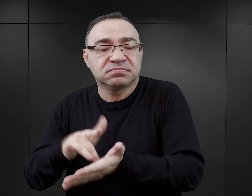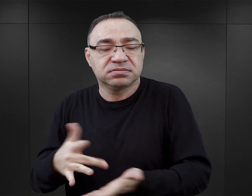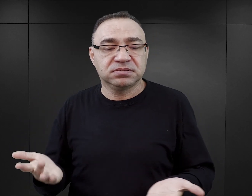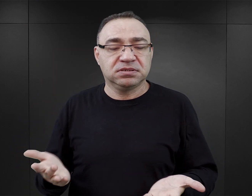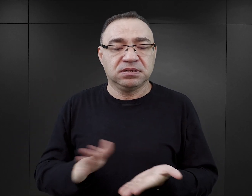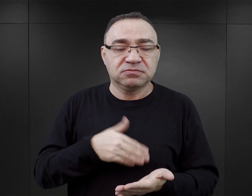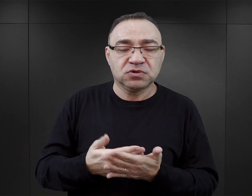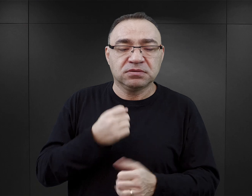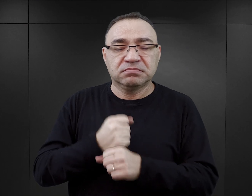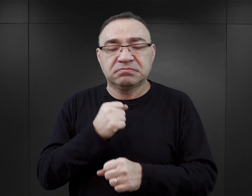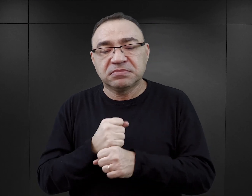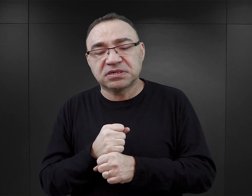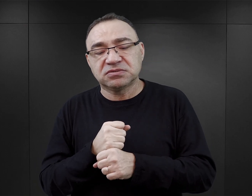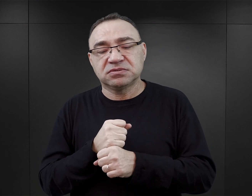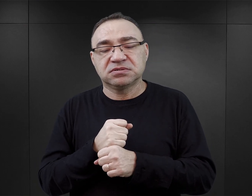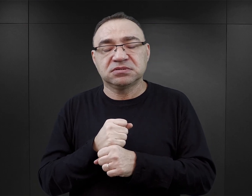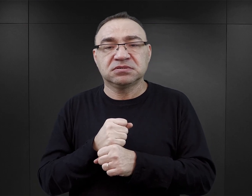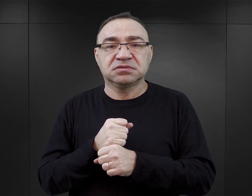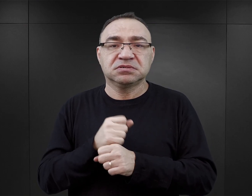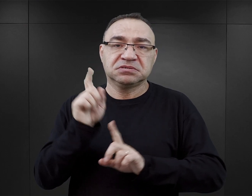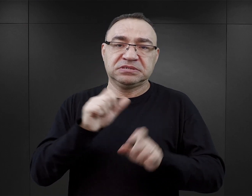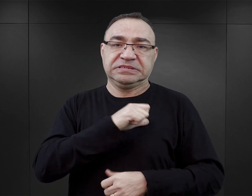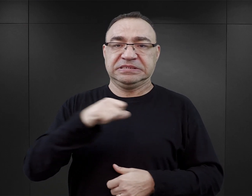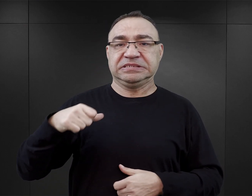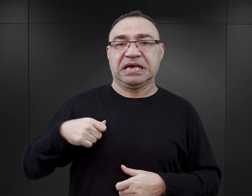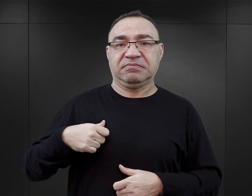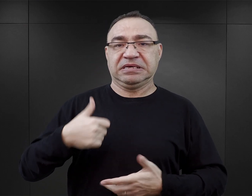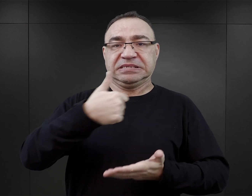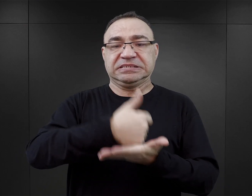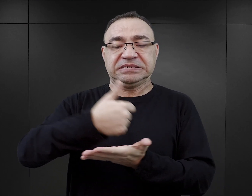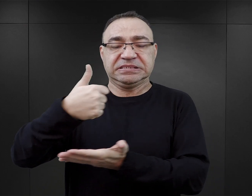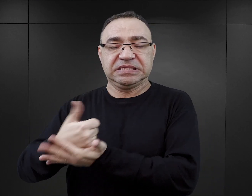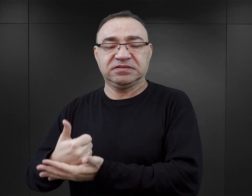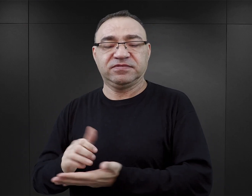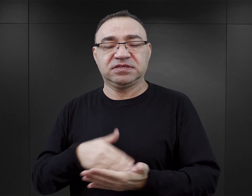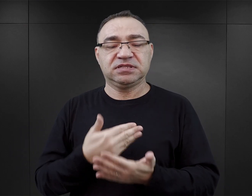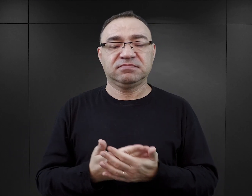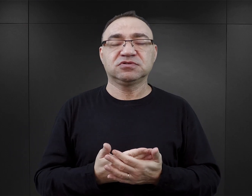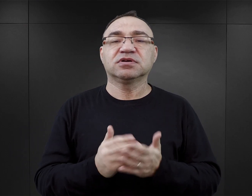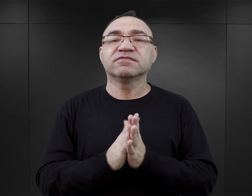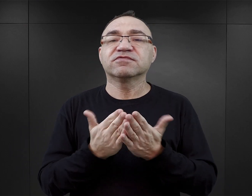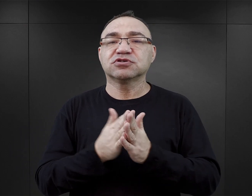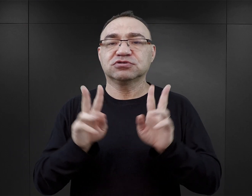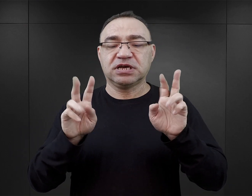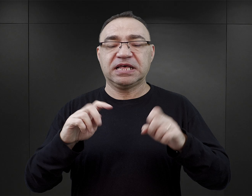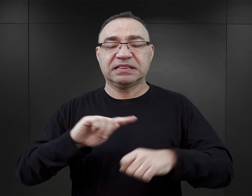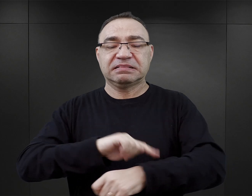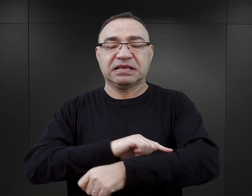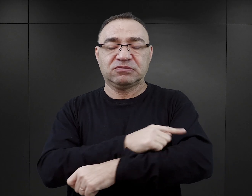Jeżeli pracują, to czasami są to stworzone jakieś samodzielne stanowiska, tak jak mamy do czynienia z „Tatuażystą w Auschwitz”,